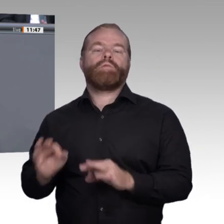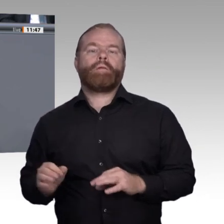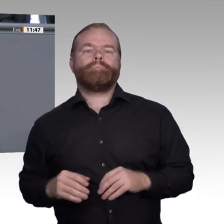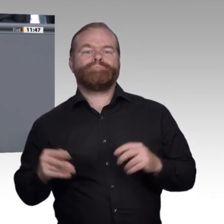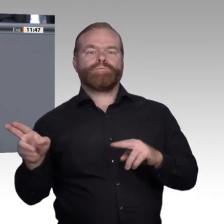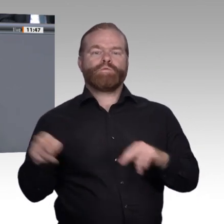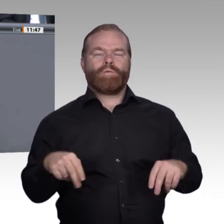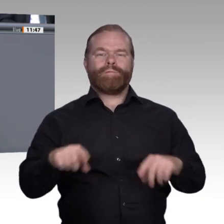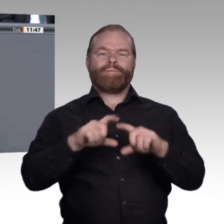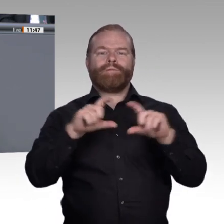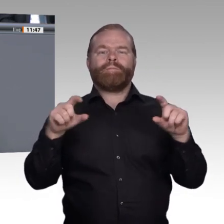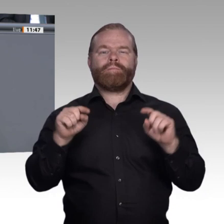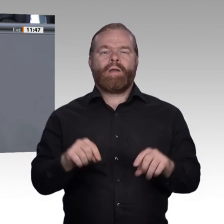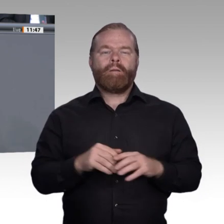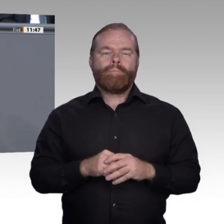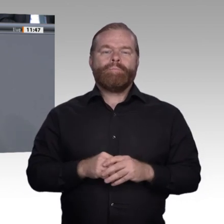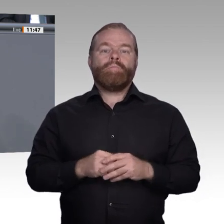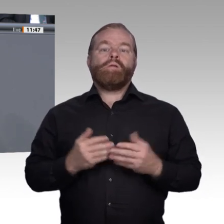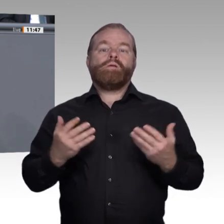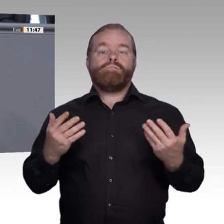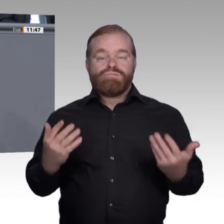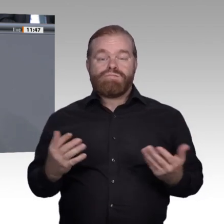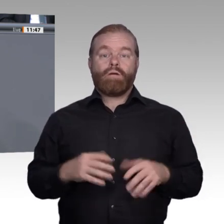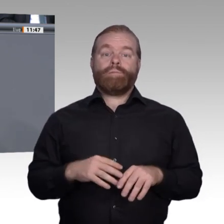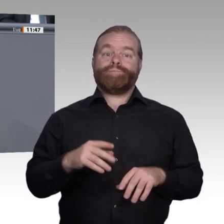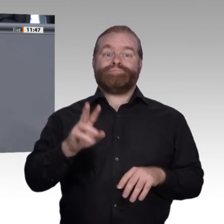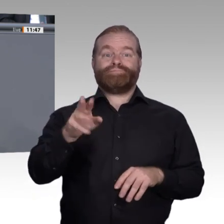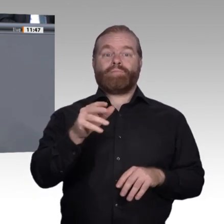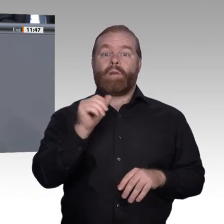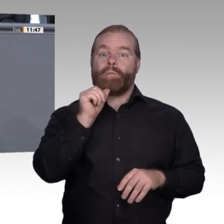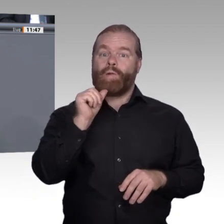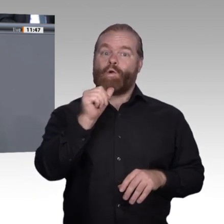aber nirgendwo ist sie besser aufgestellt. Warum also brauchen wir eine Enquete-Kommission?